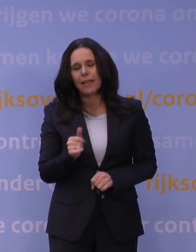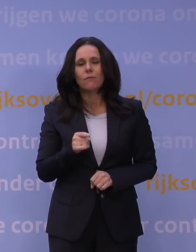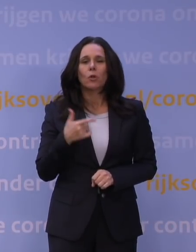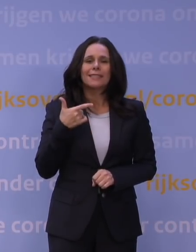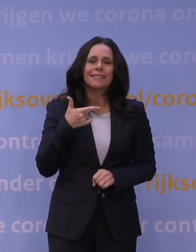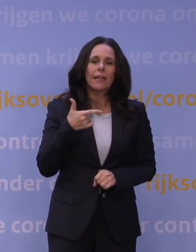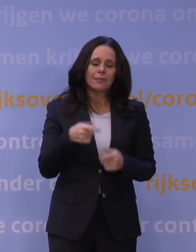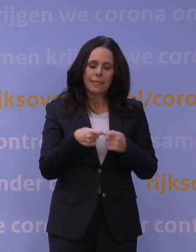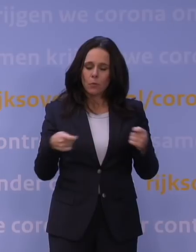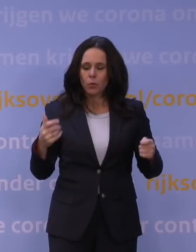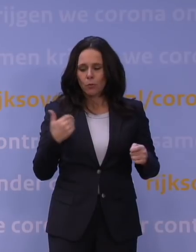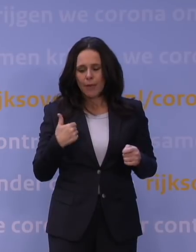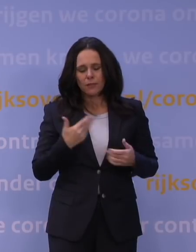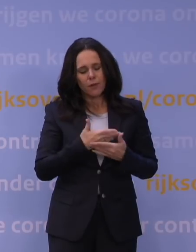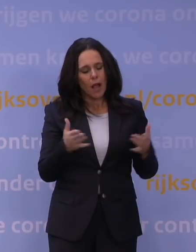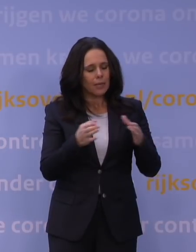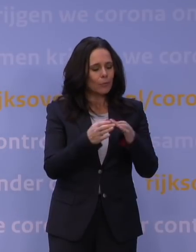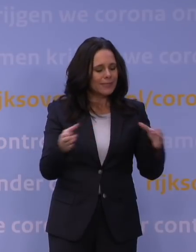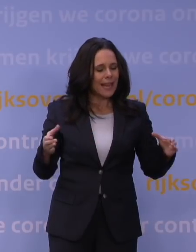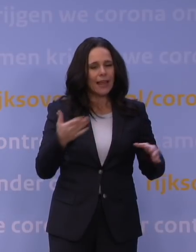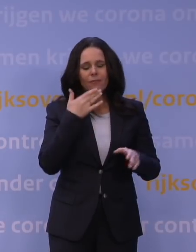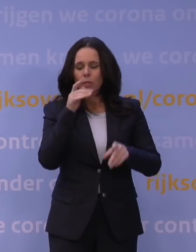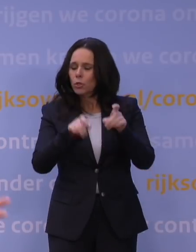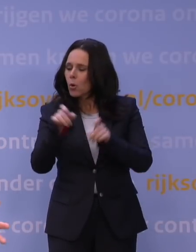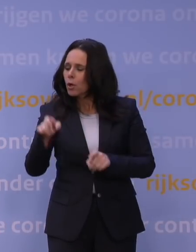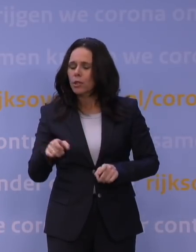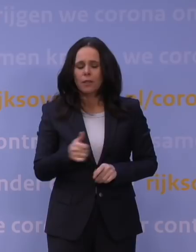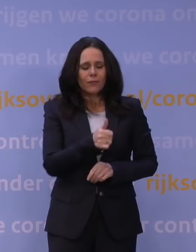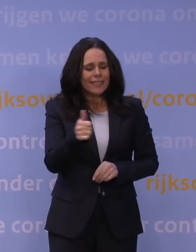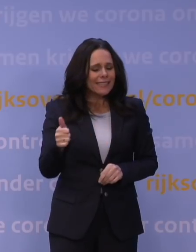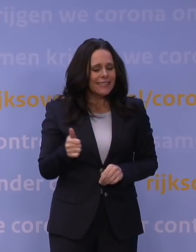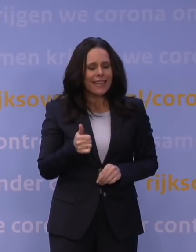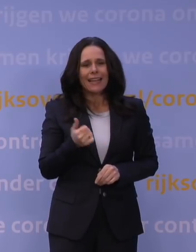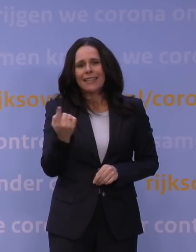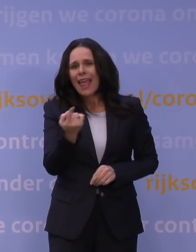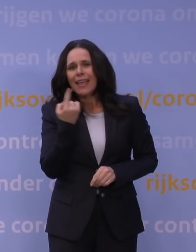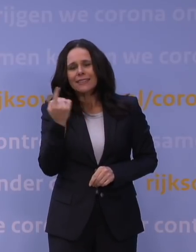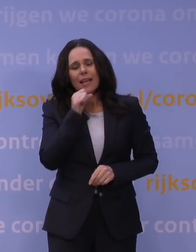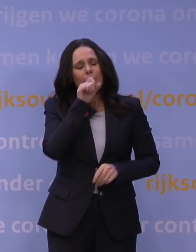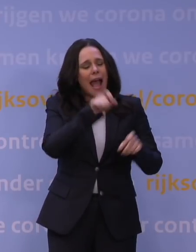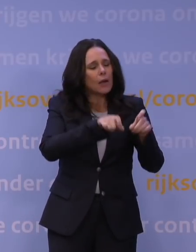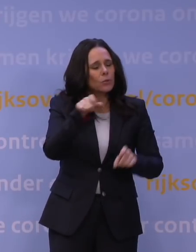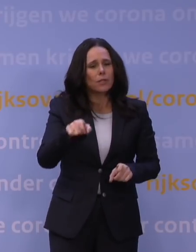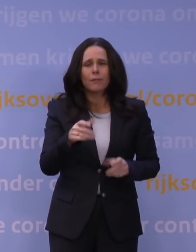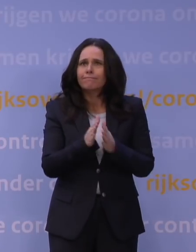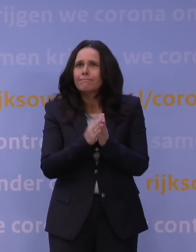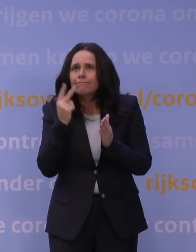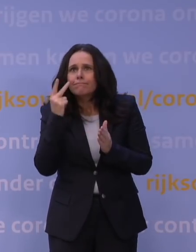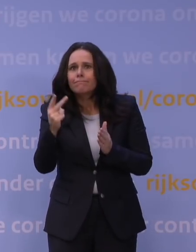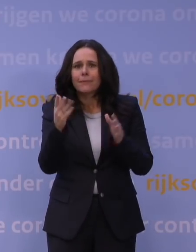voor al die bedrijven, voor al die jongeren, voor al die ouderen, voor iedereen die eenzaam is, voor iedereen die gewoon ook naar de kerstdagen uitkeek en gewoon wil genieten van het leven,